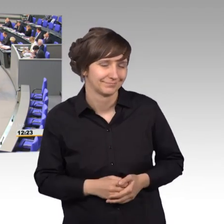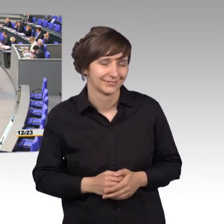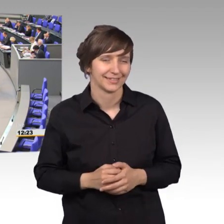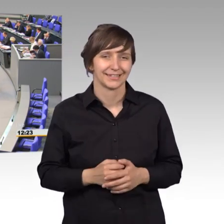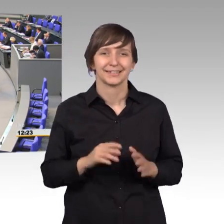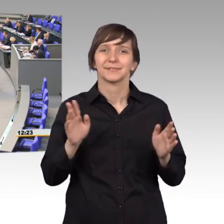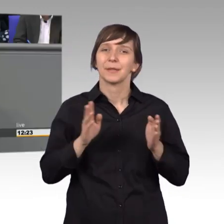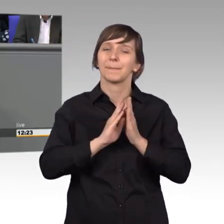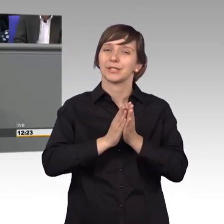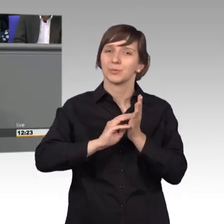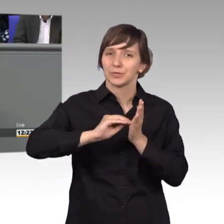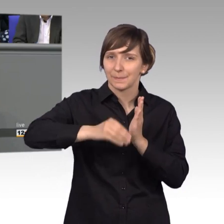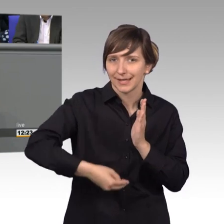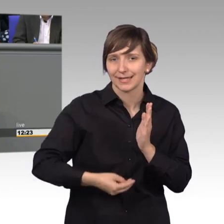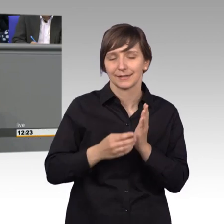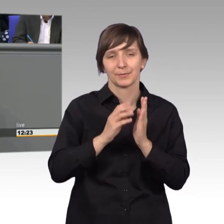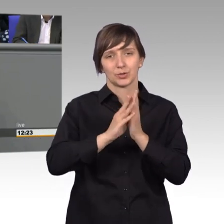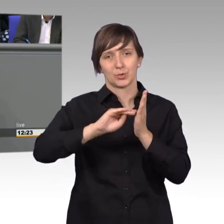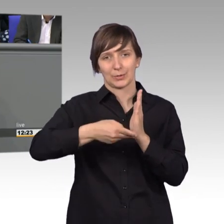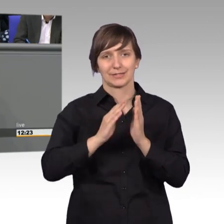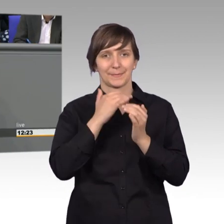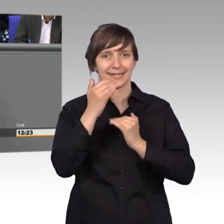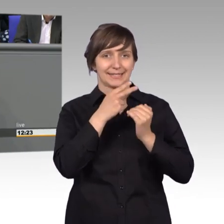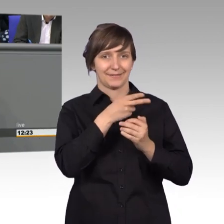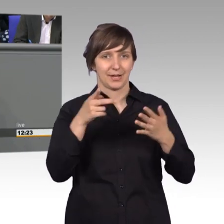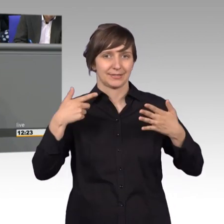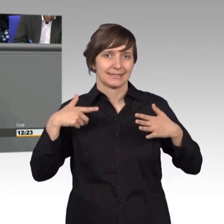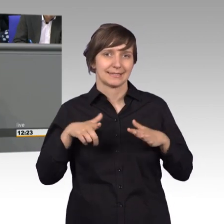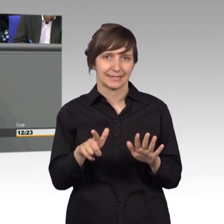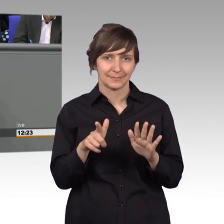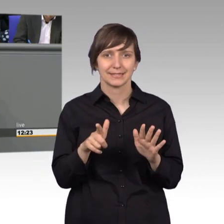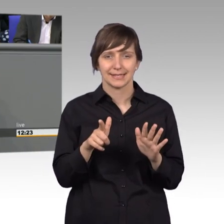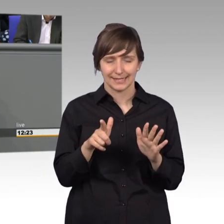[Rednerwechsel] Der Petitionsbericht 2017, das ist ein Anlass an dem wir